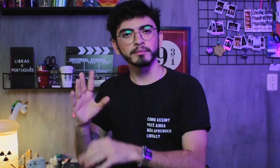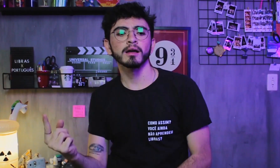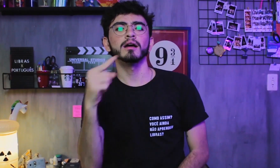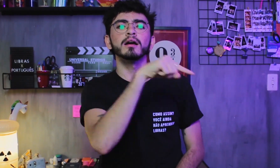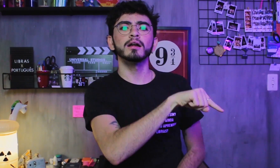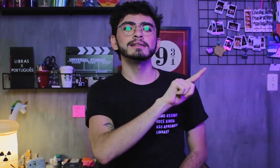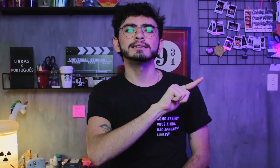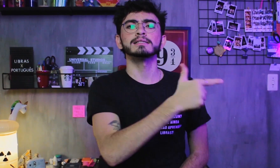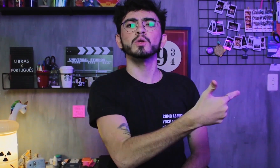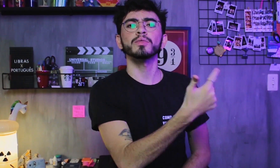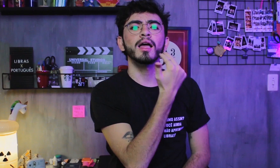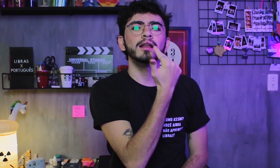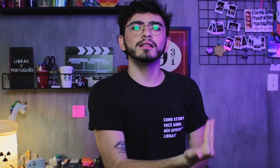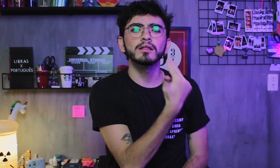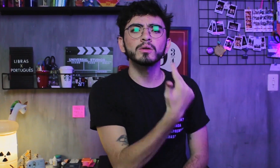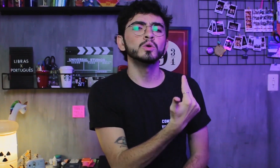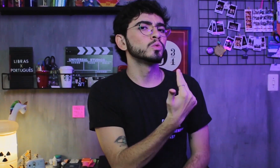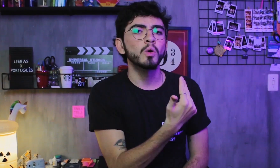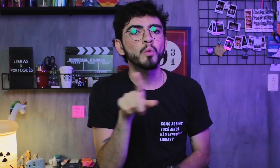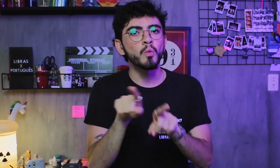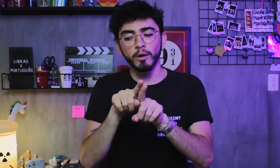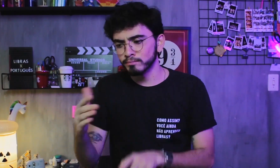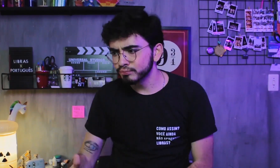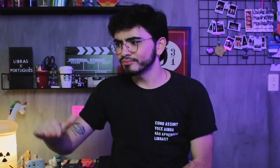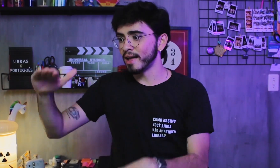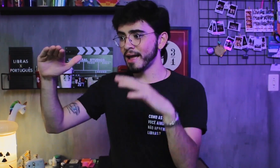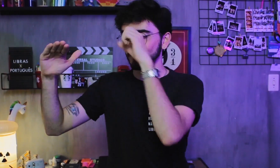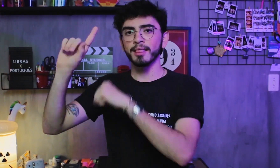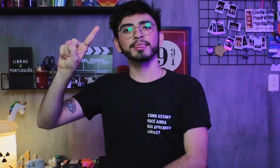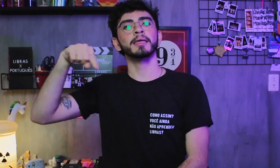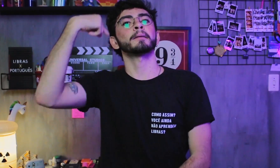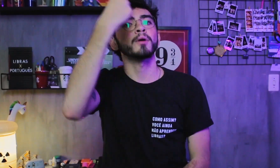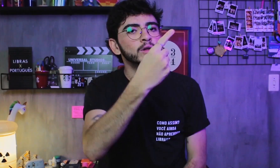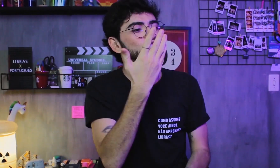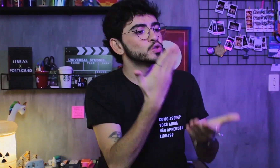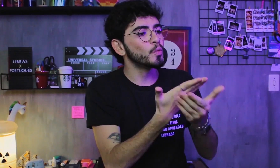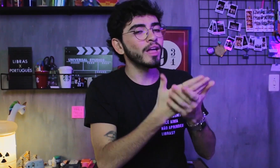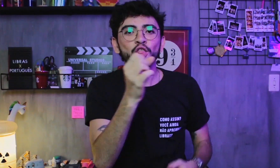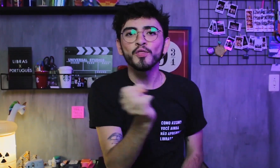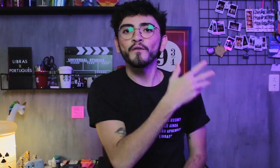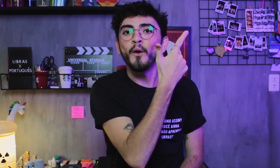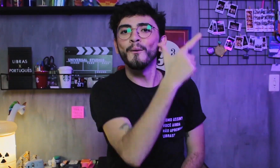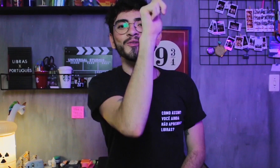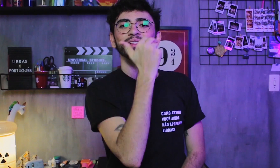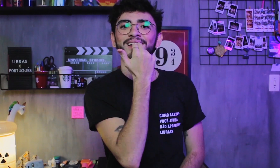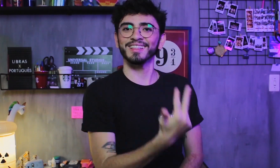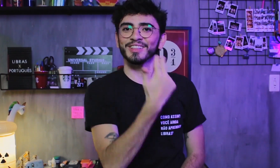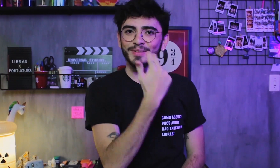E a segunda língua (L2) é a que aprendemos depois da língua materna,